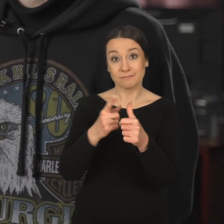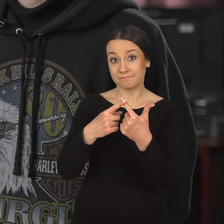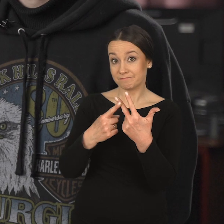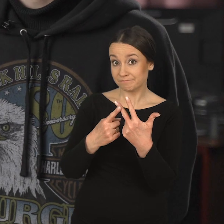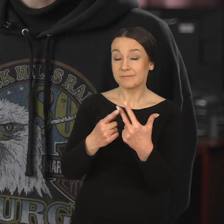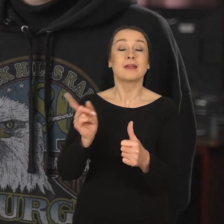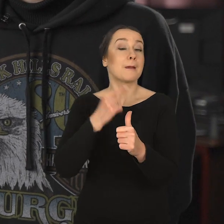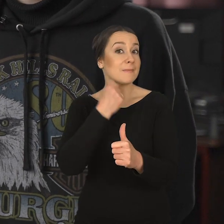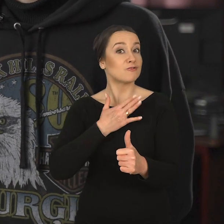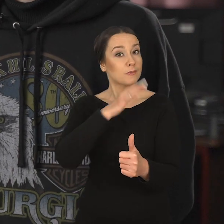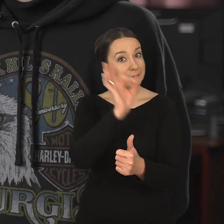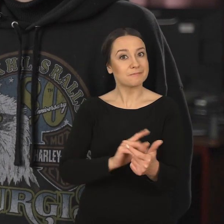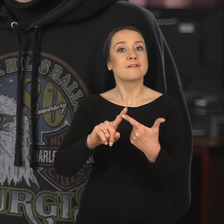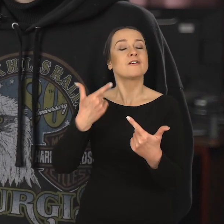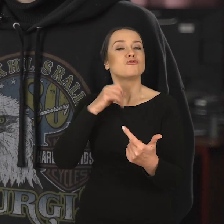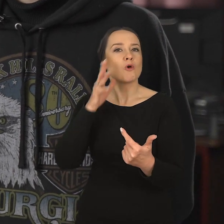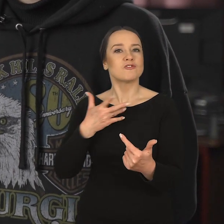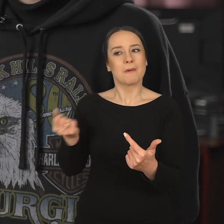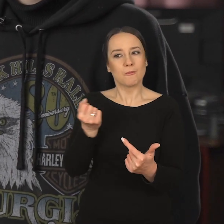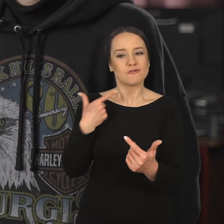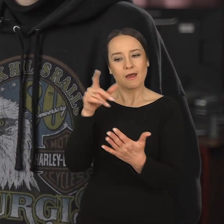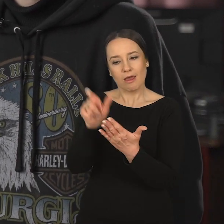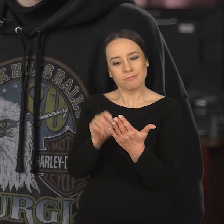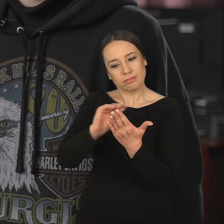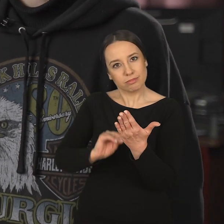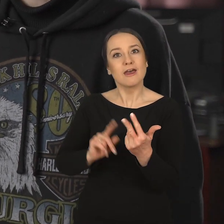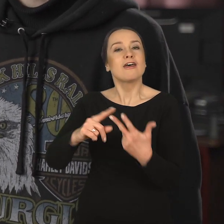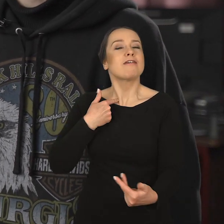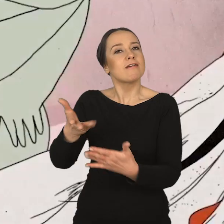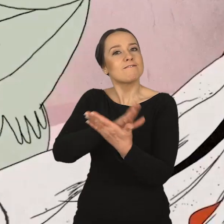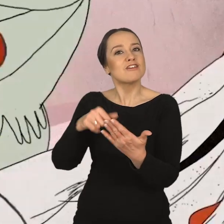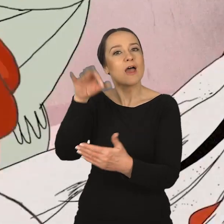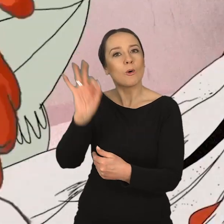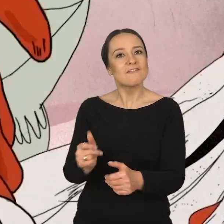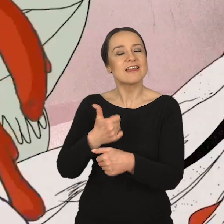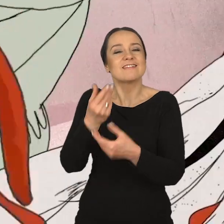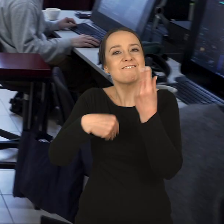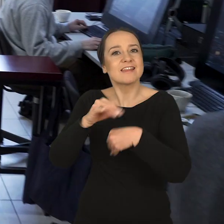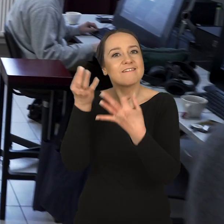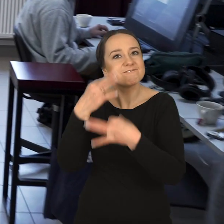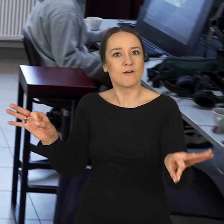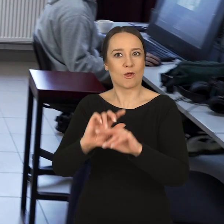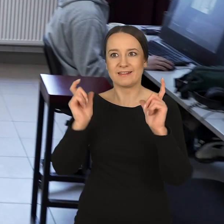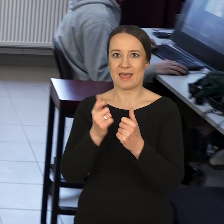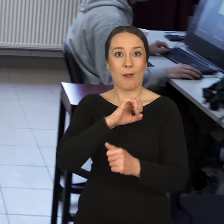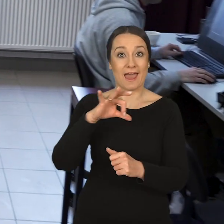wiedziałam trzy rzeczy, że bardzo lubię rysować, że mam ze sobą szkicownik codziennie i że na Wydziale Grafiki jest największa wolność na całym ASP.